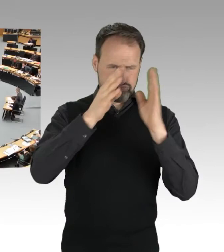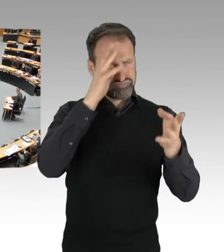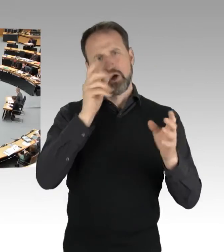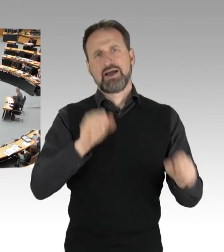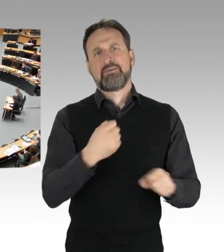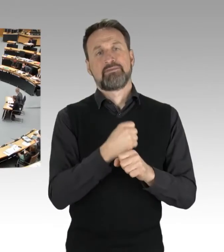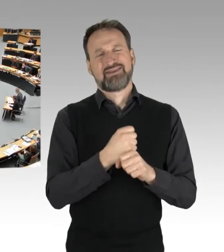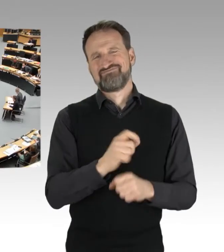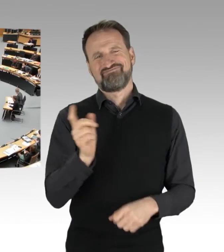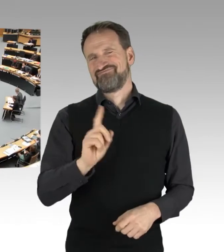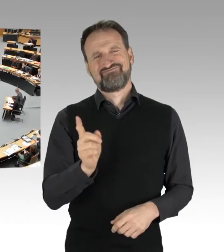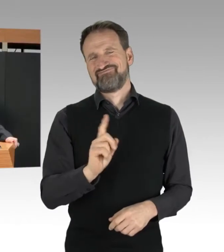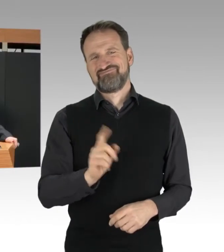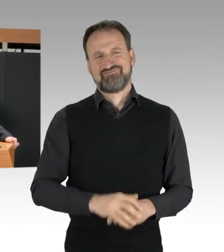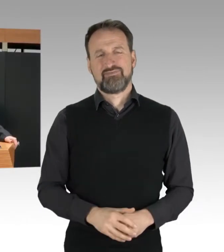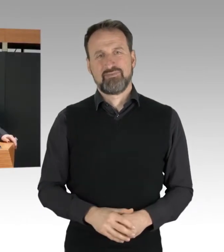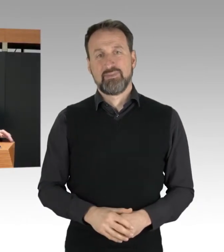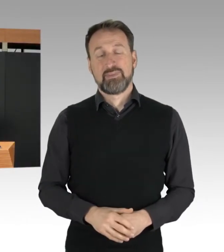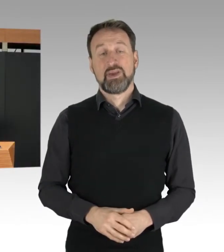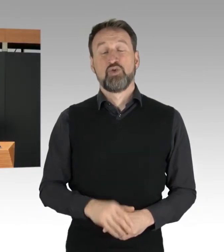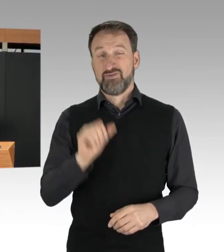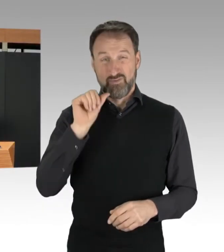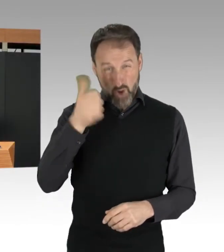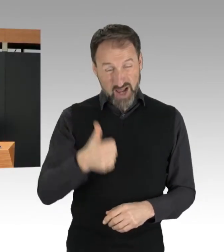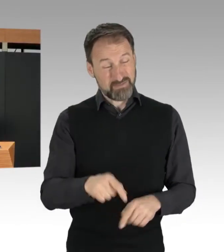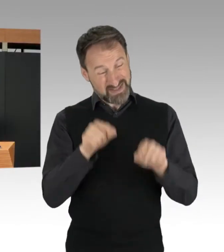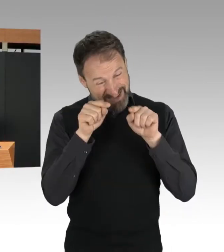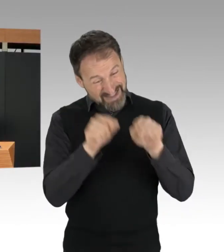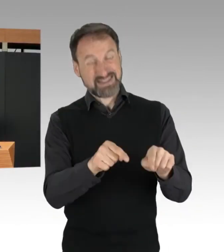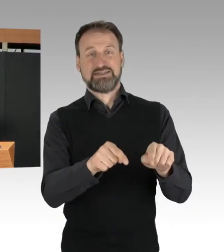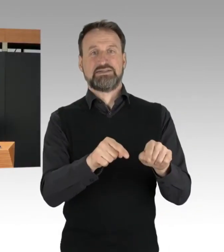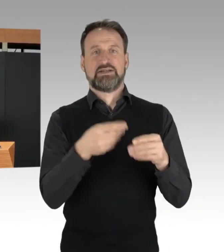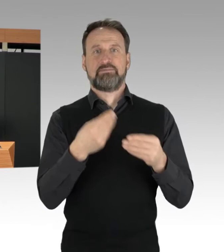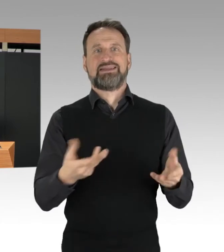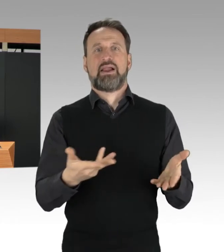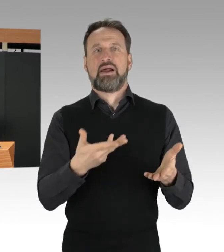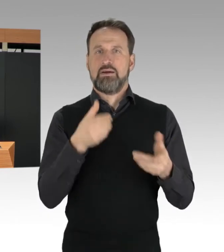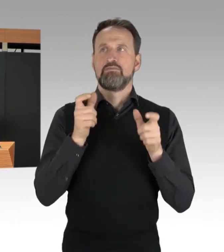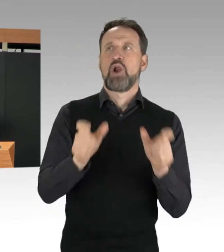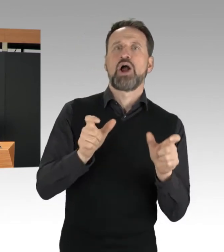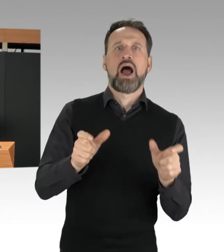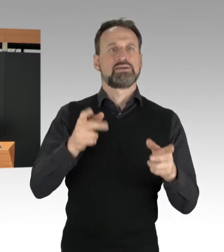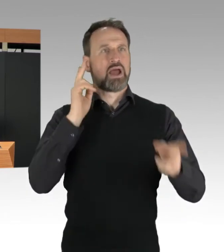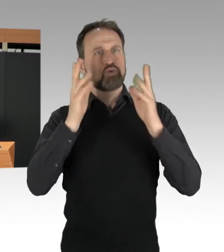Vor allem heiligt es nicht dieses Mittel, und darum können wir diese Blockaden nicht hinnehmen.